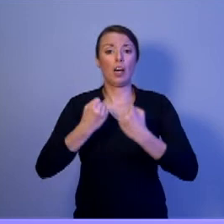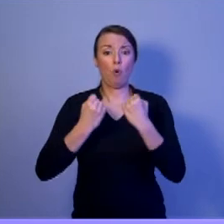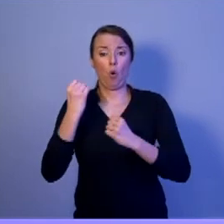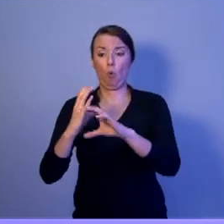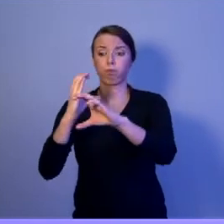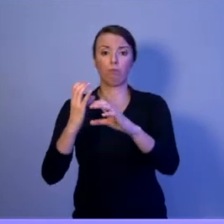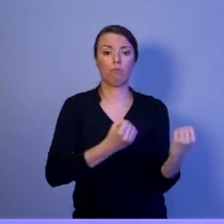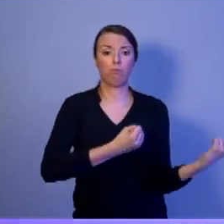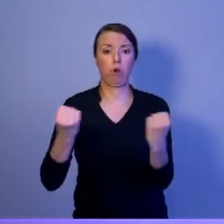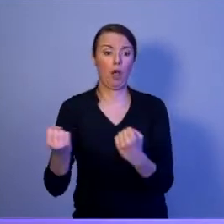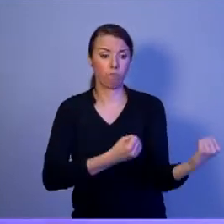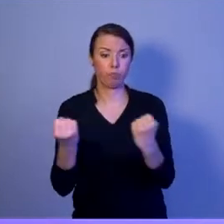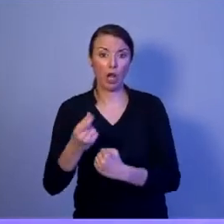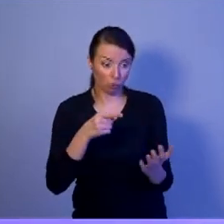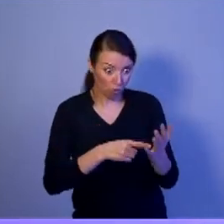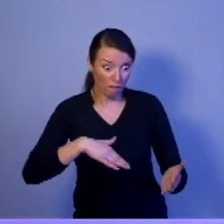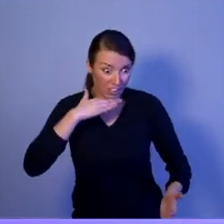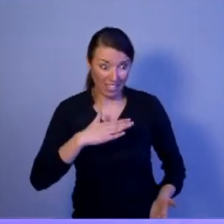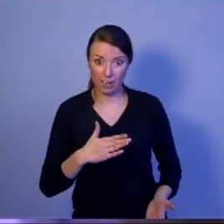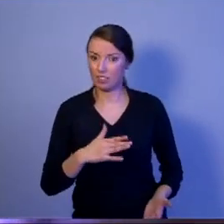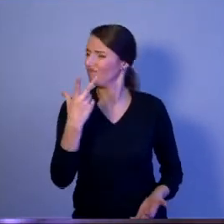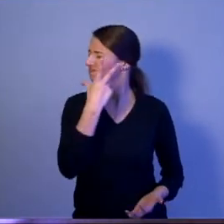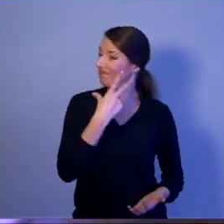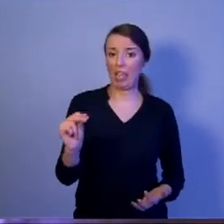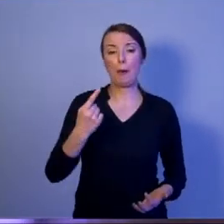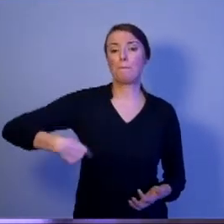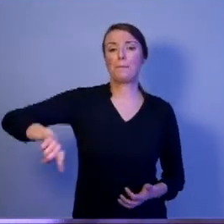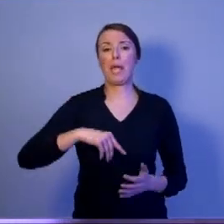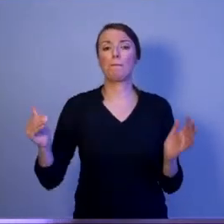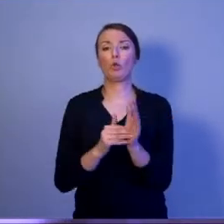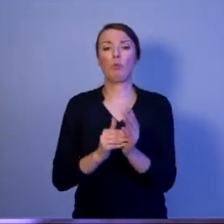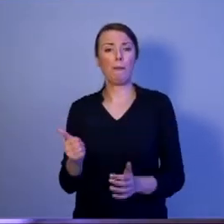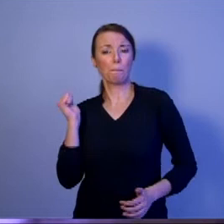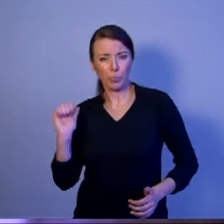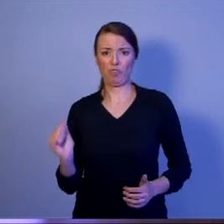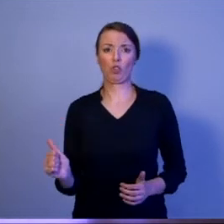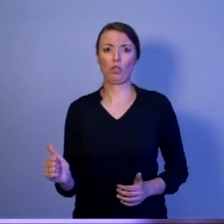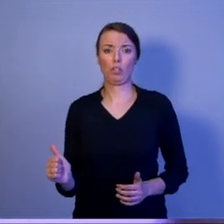My potrzebujemy profesjonalistów, którzy będą obsługiwać bezzałogowe systemy